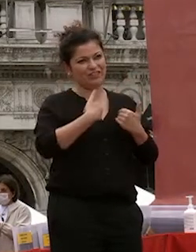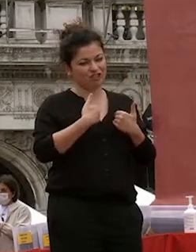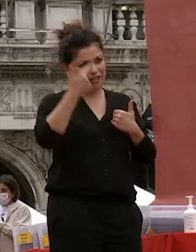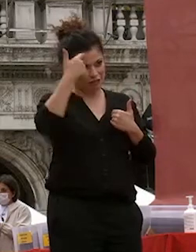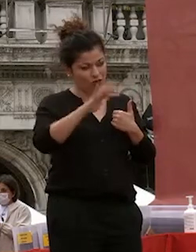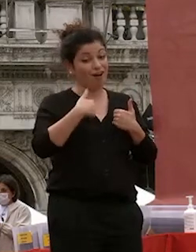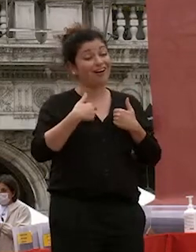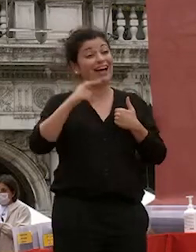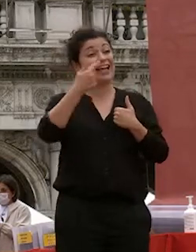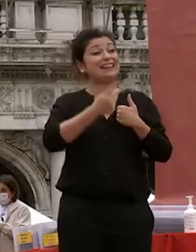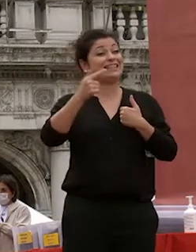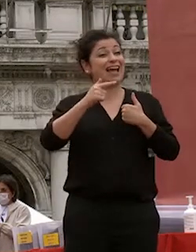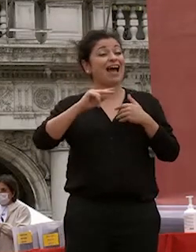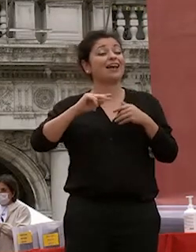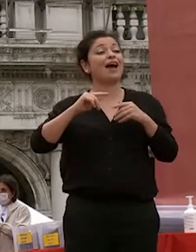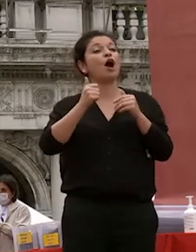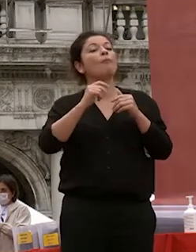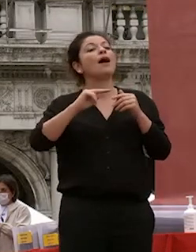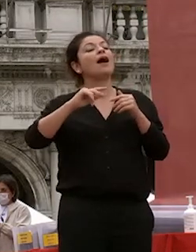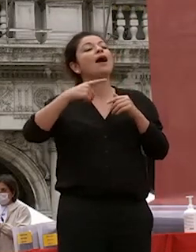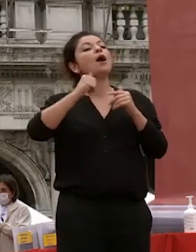prorettrice vicaria è stata la produttrice alle relazioni